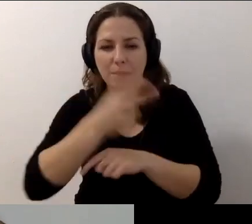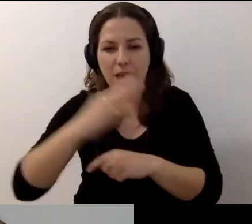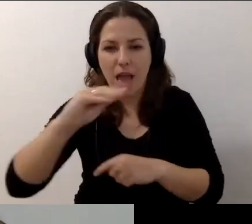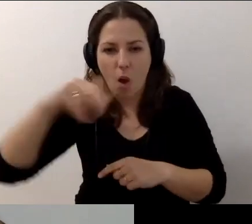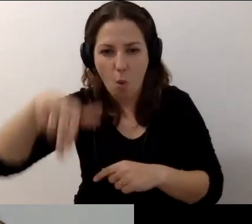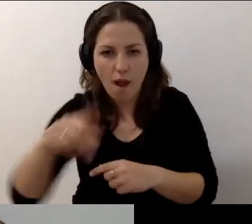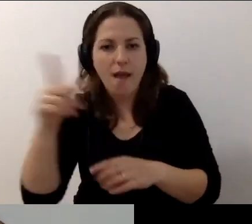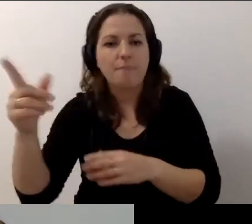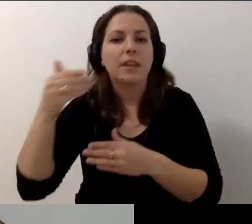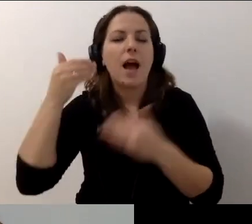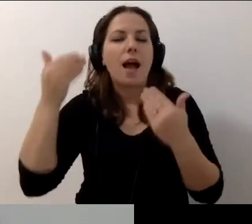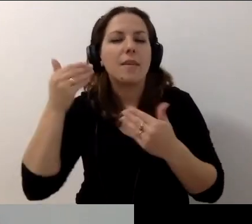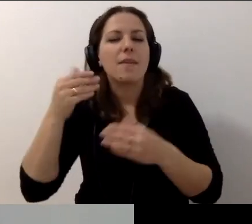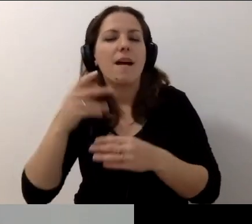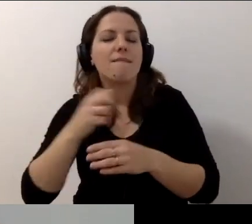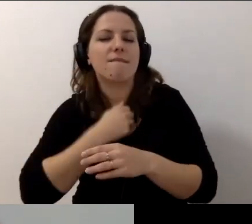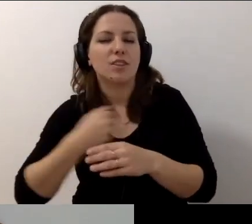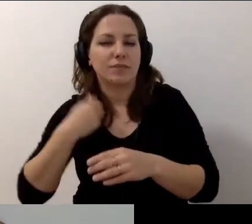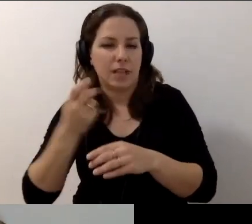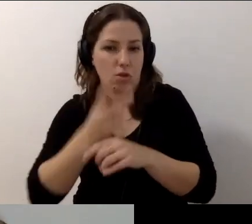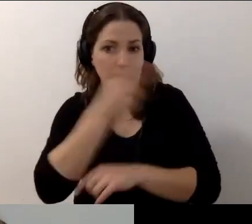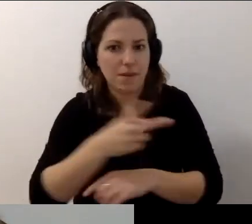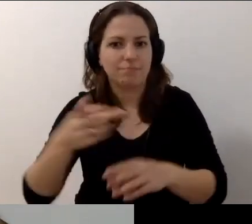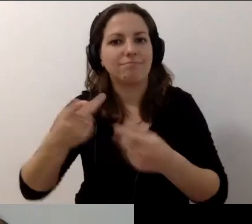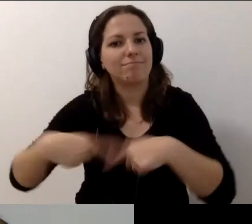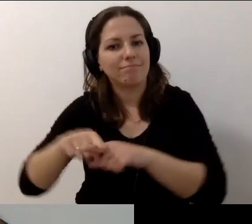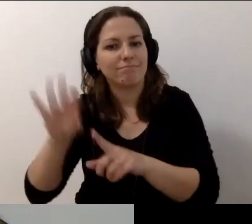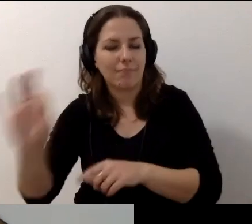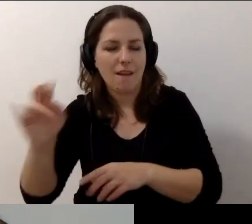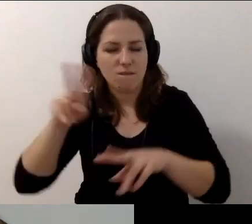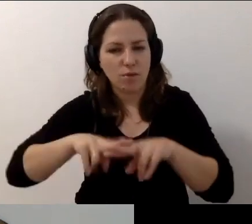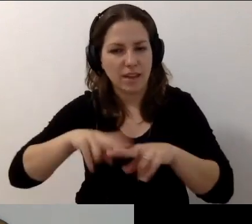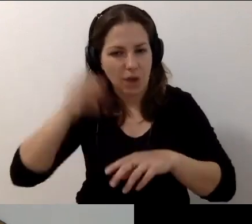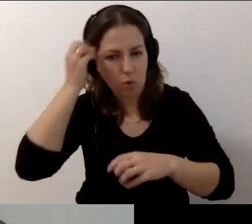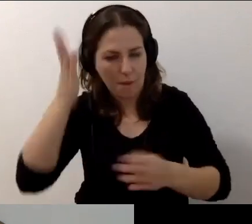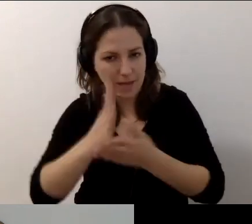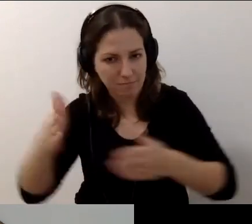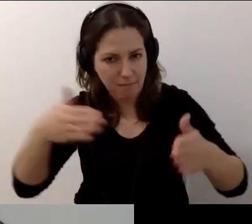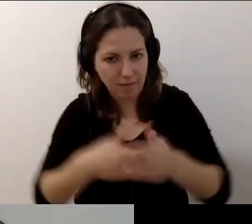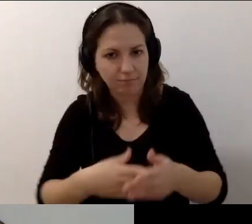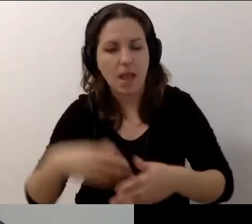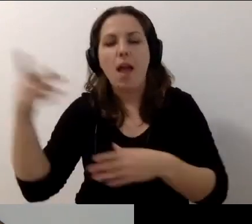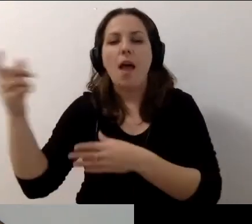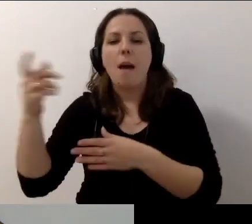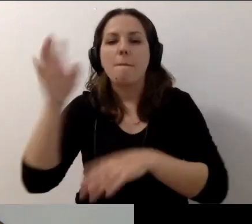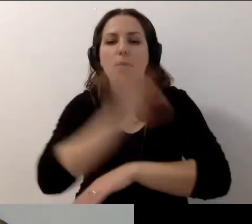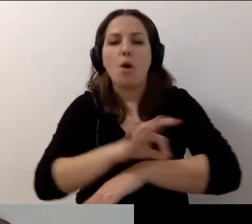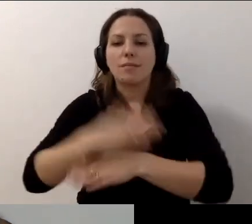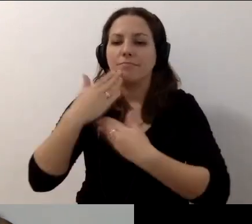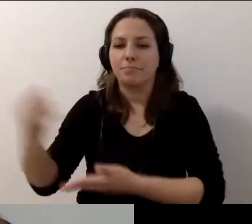Warszawska Akademia Dostępności realizowanego przez Fundację Kultury bez Barier. Projekt finansuje m.st. Warszawa.